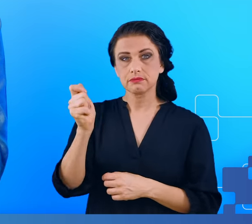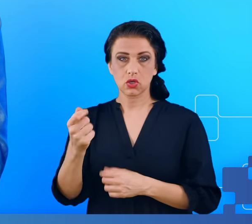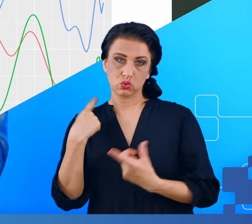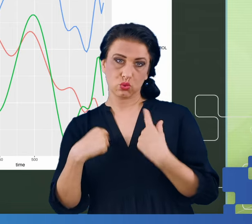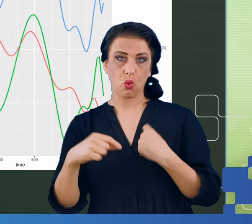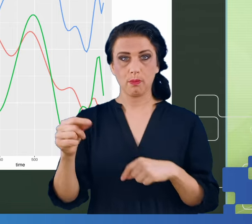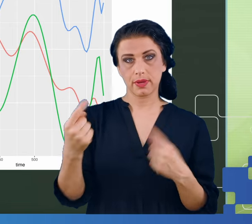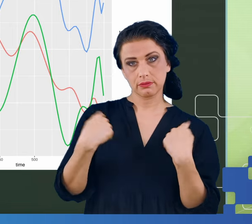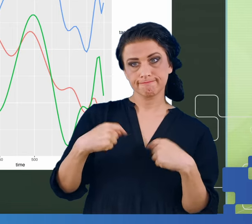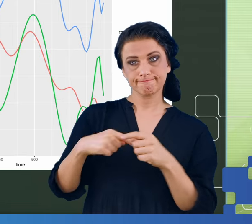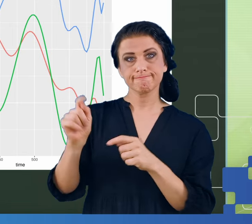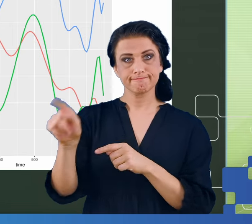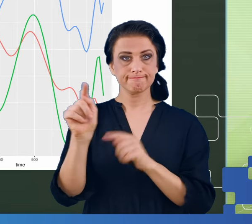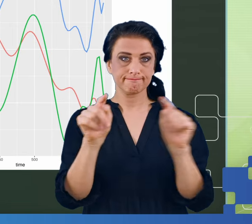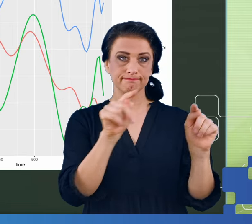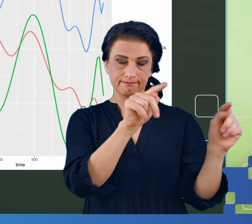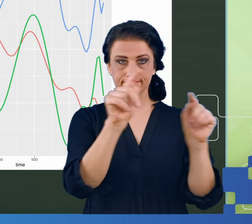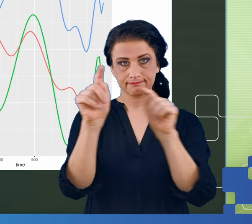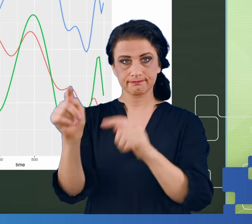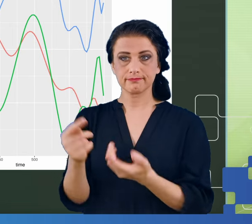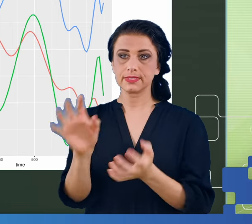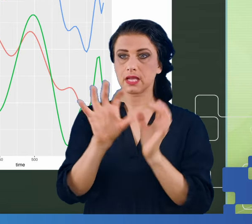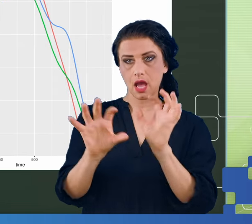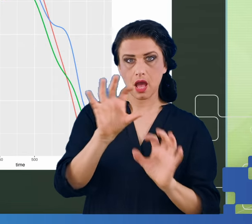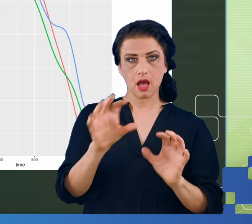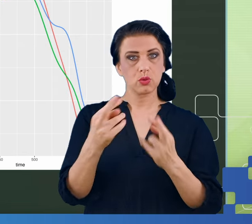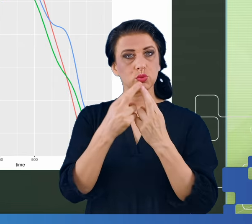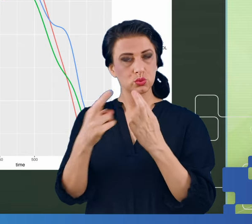Okazuje się, że zaobserwowano te różnice, ale to jeszcze nic.